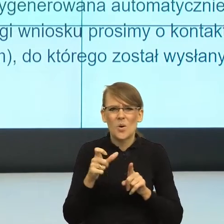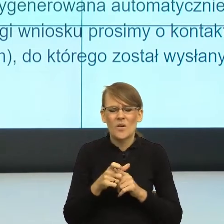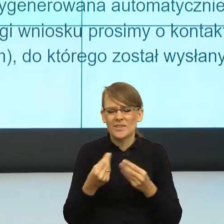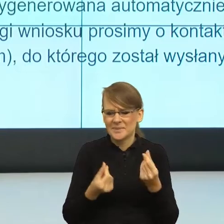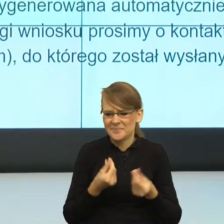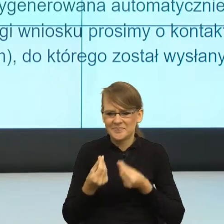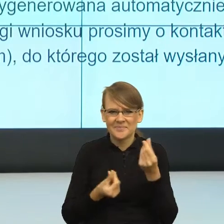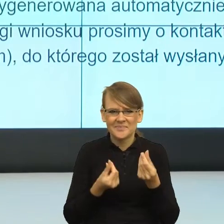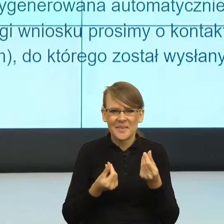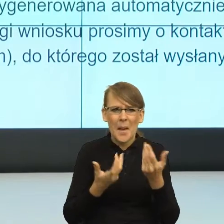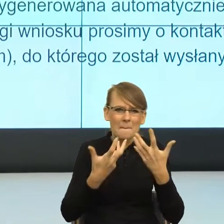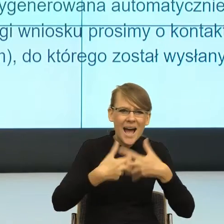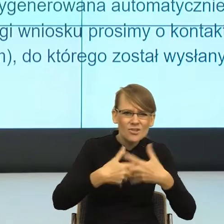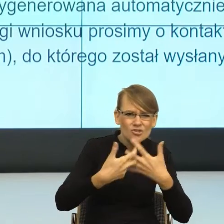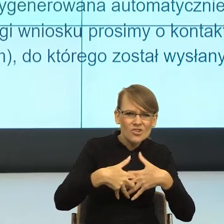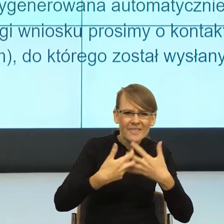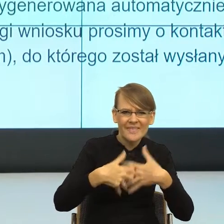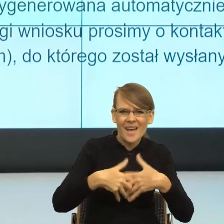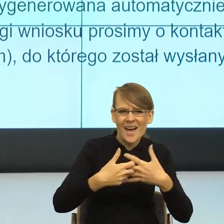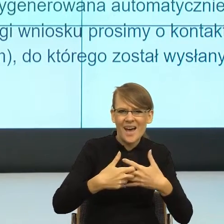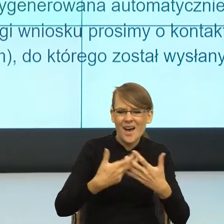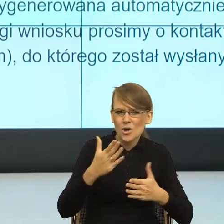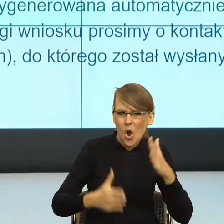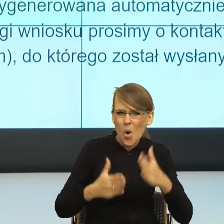które już w niektórych szpitalach w Polsce zaczynają pracować.